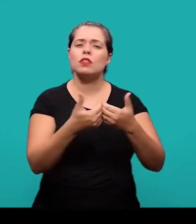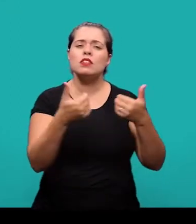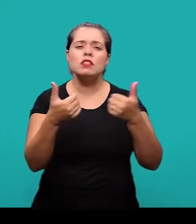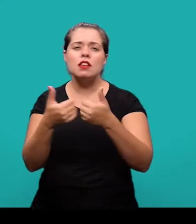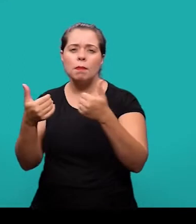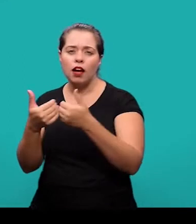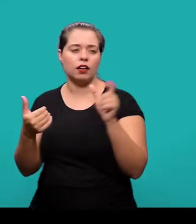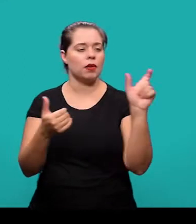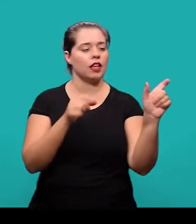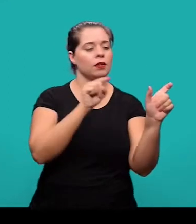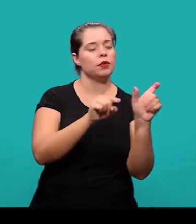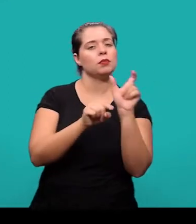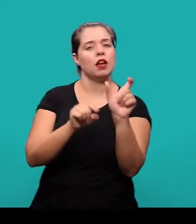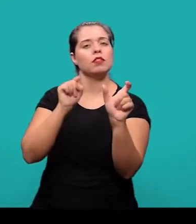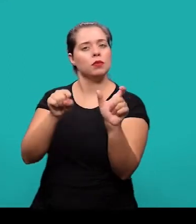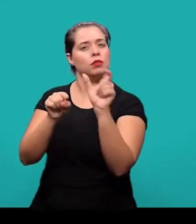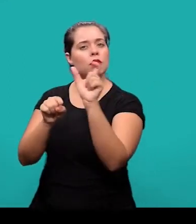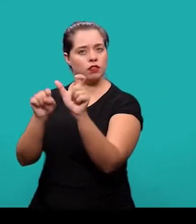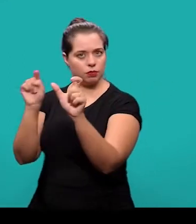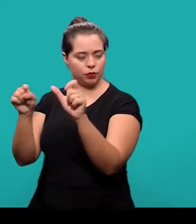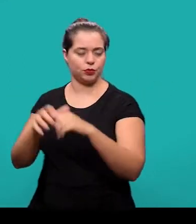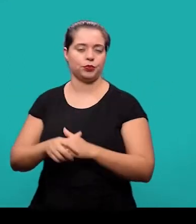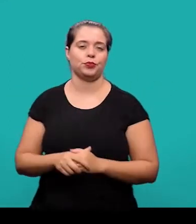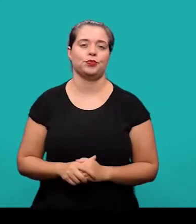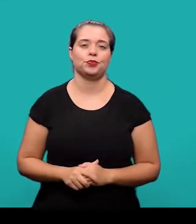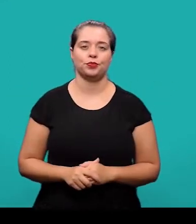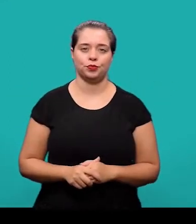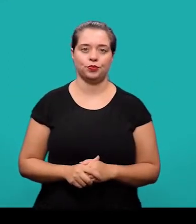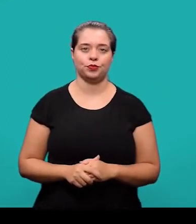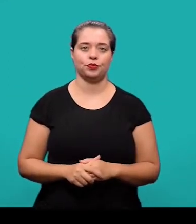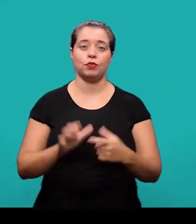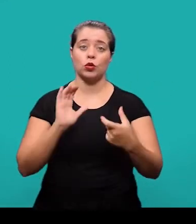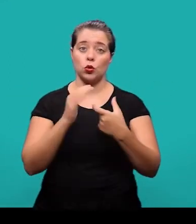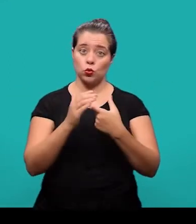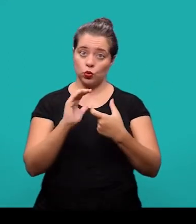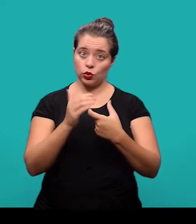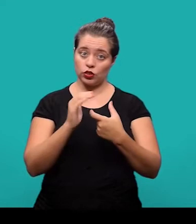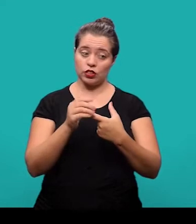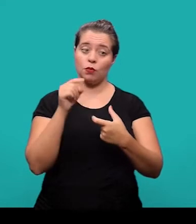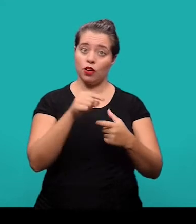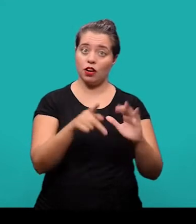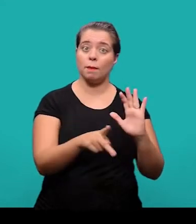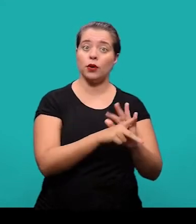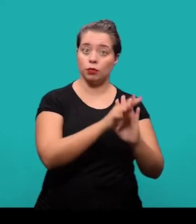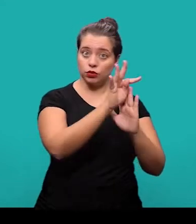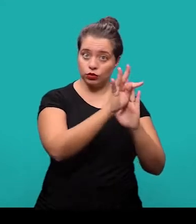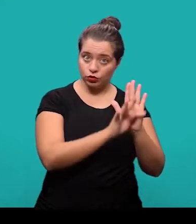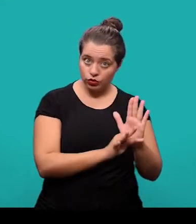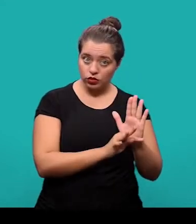e são separadas entre si por ponto e finalizadas por ponto também. Os termos, eles são retirados do texto e representam